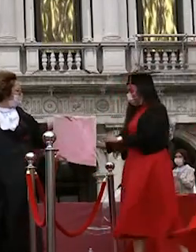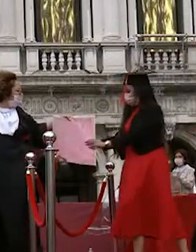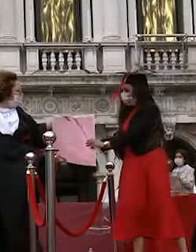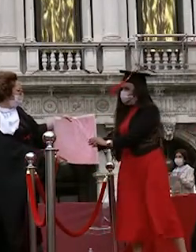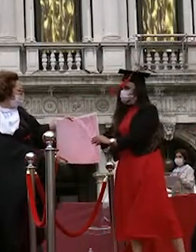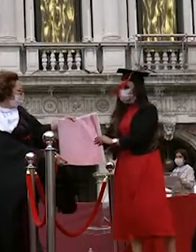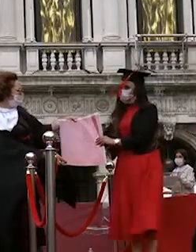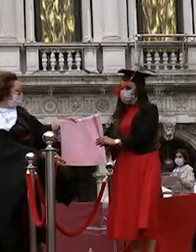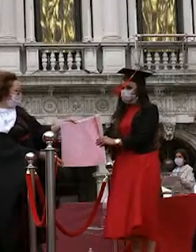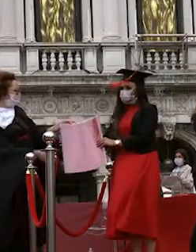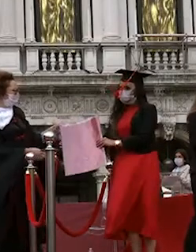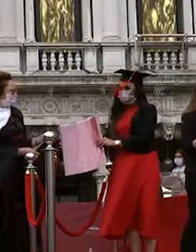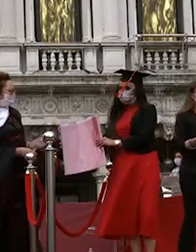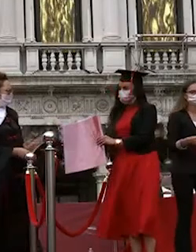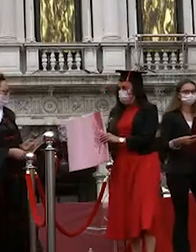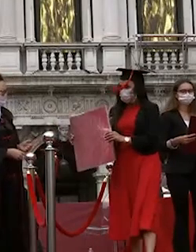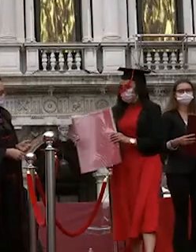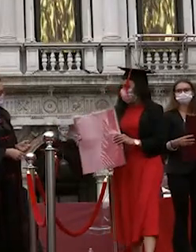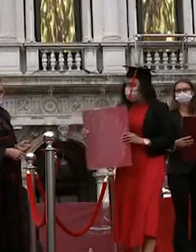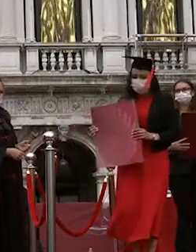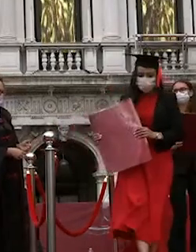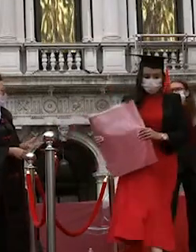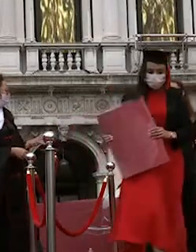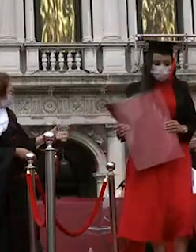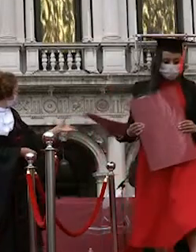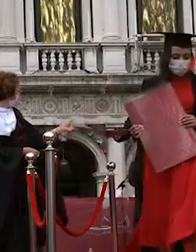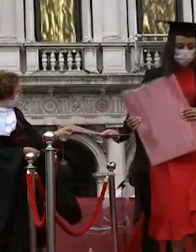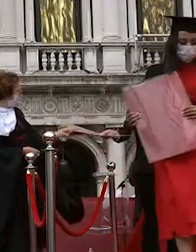griselda dead a diego rebellato